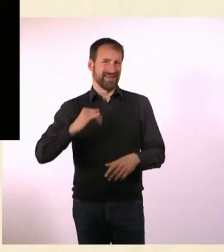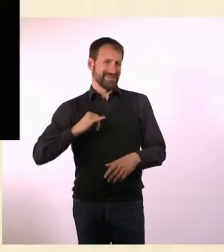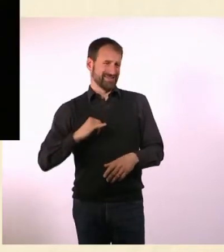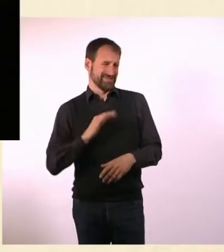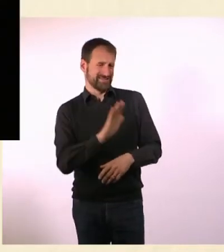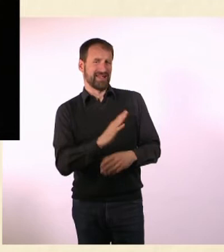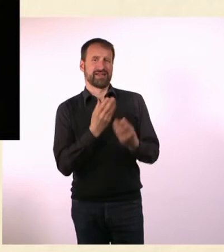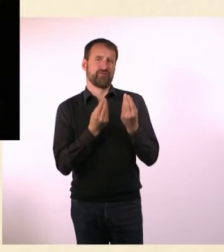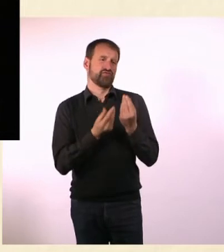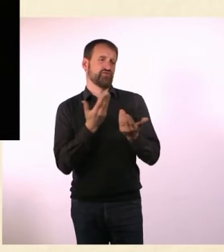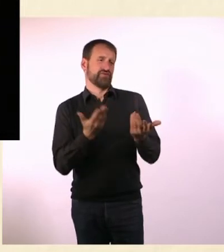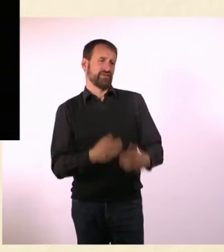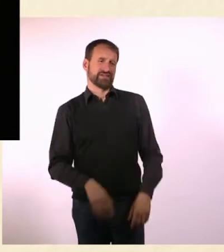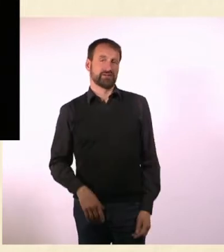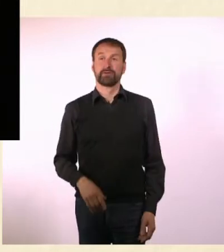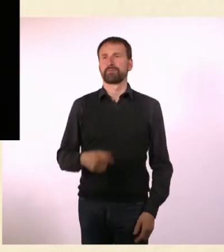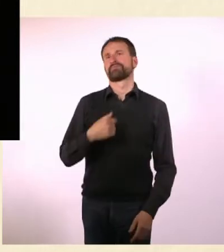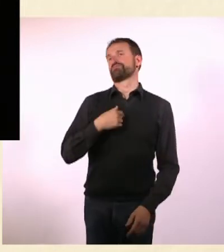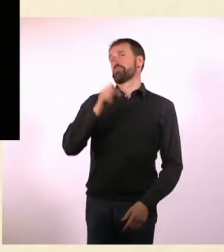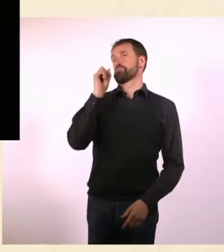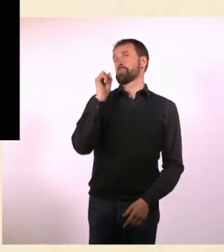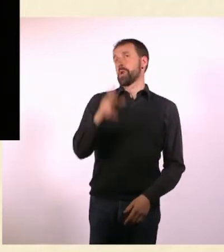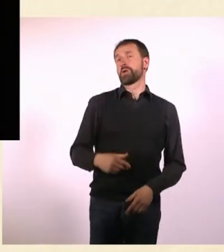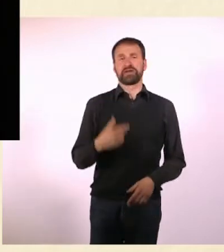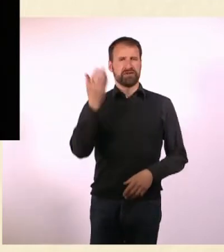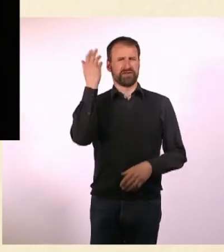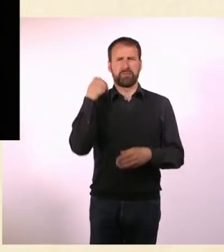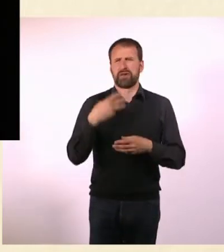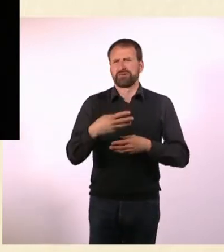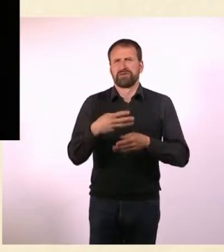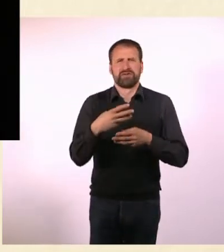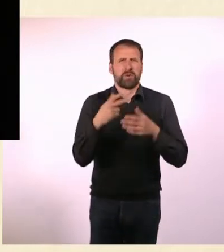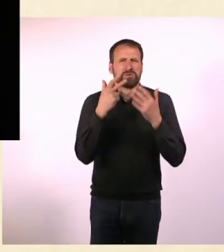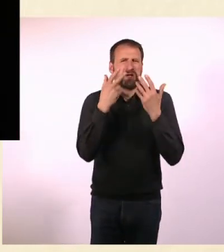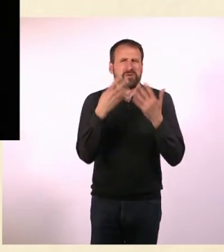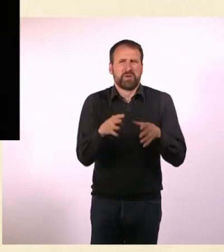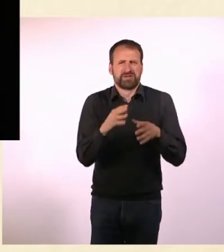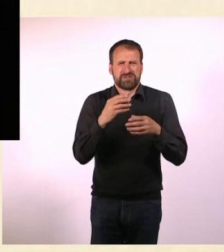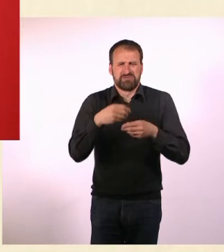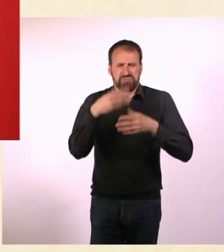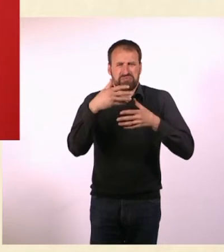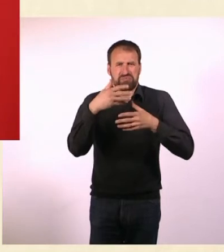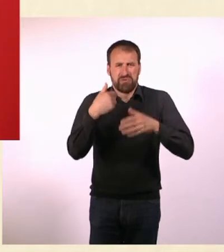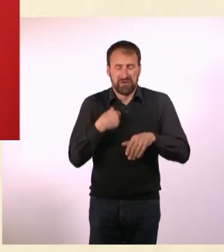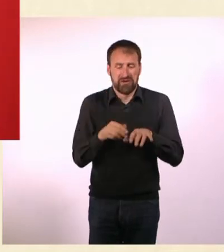und es wird niemanden interessieren, was Du da fühlst. Da hab ich mich an den Computer gesetzt, habe einen Artikel geschrieben,